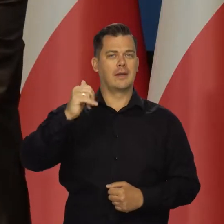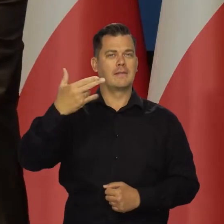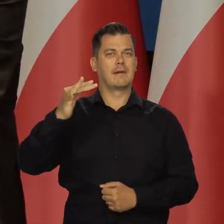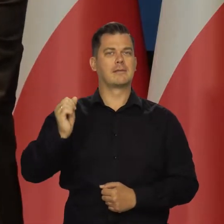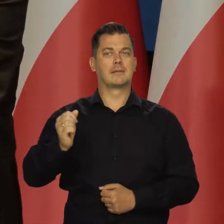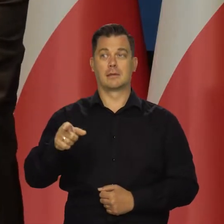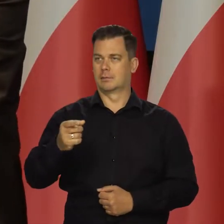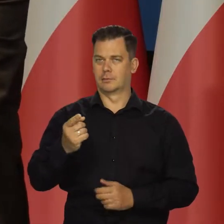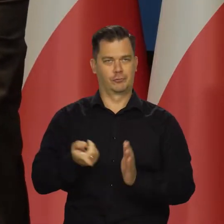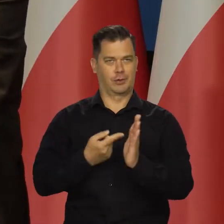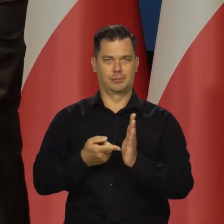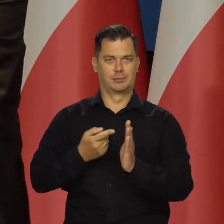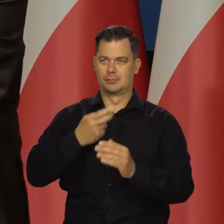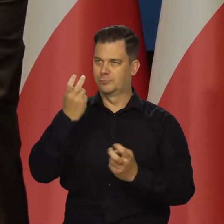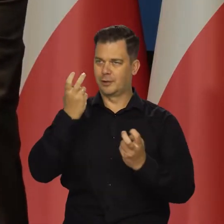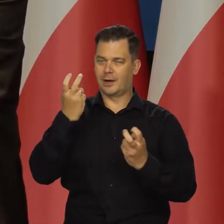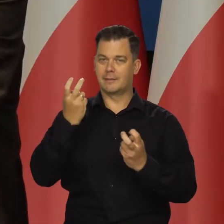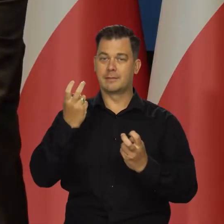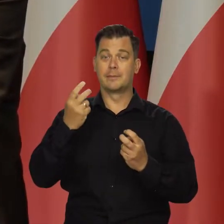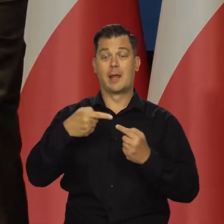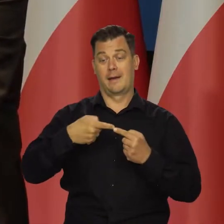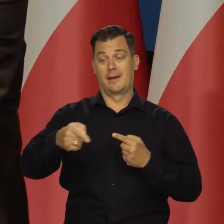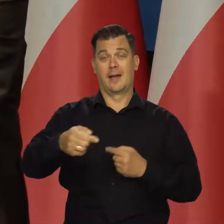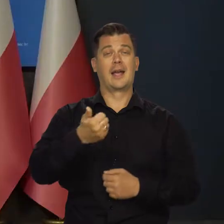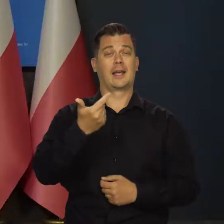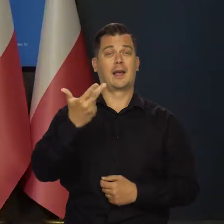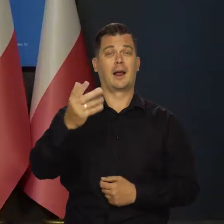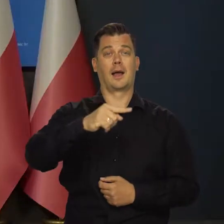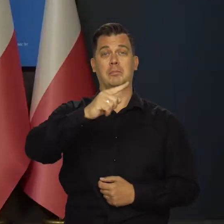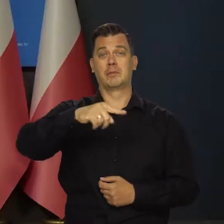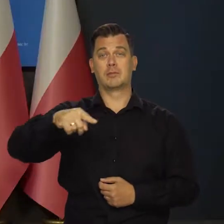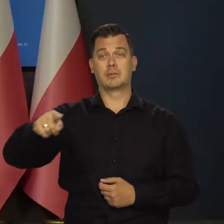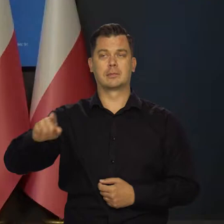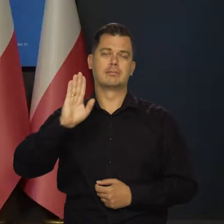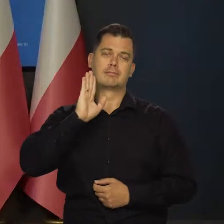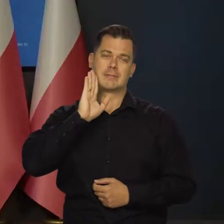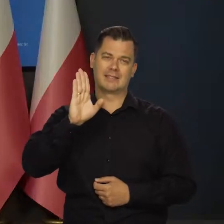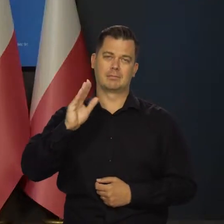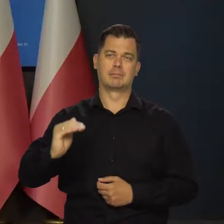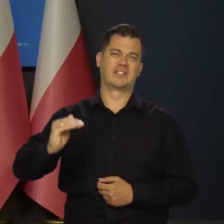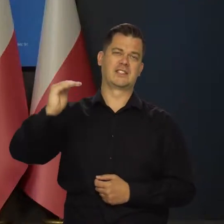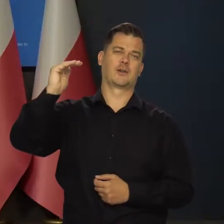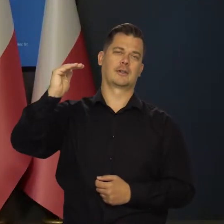bo to Państwa najbardziej ciekawi zwykle, to w najbliższych miesiącach inflacja pozostanie wysoka,